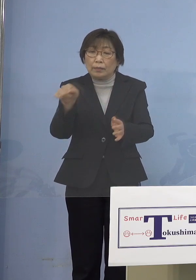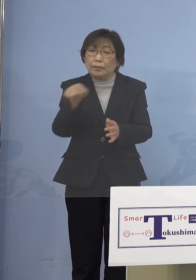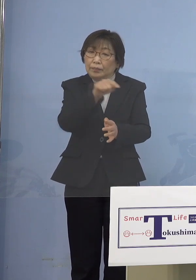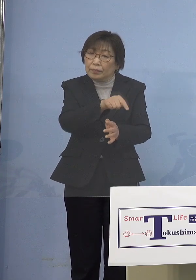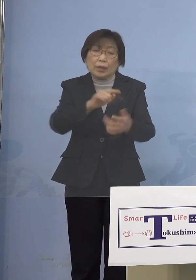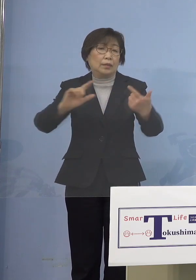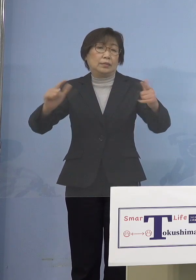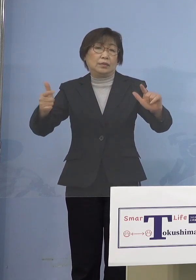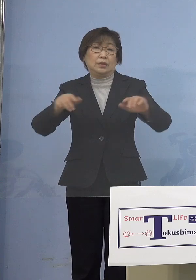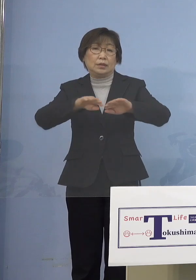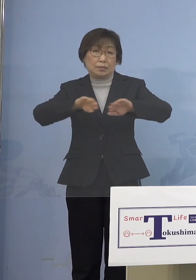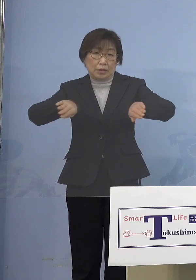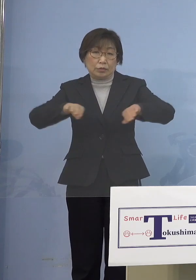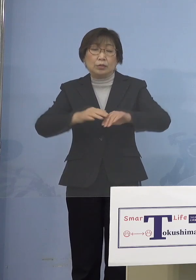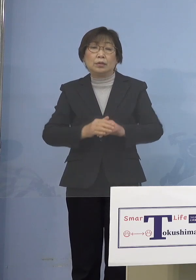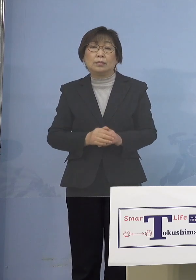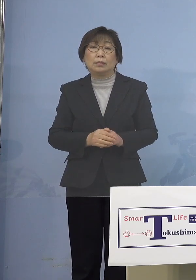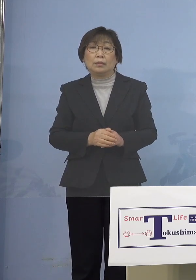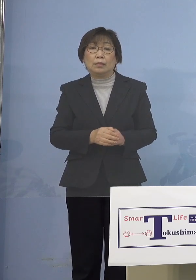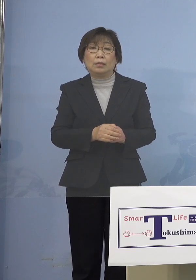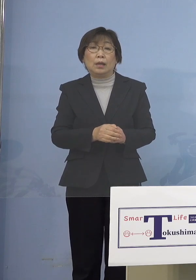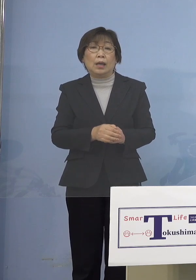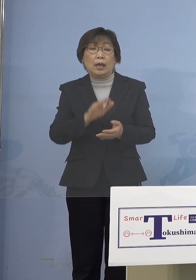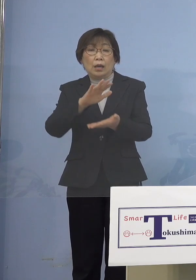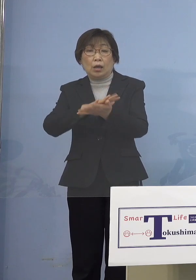しかし幼保一元化ということも ありますから